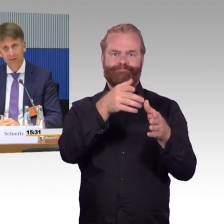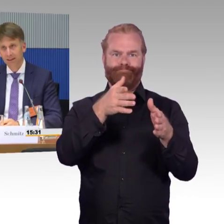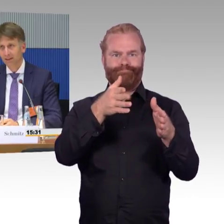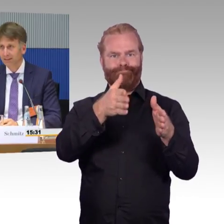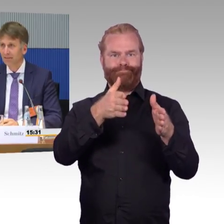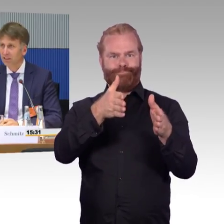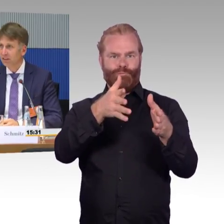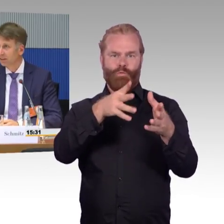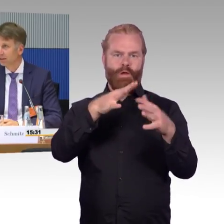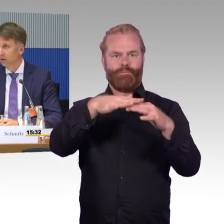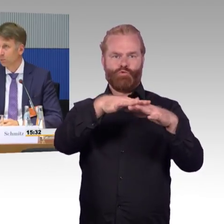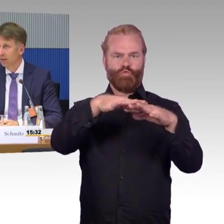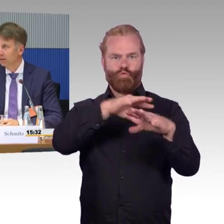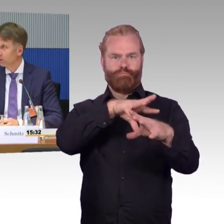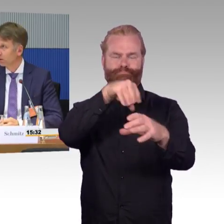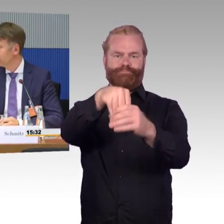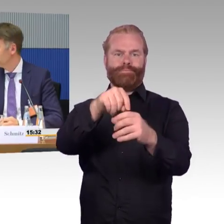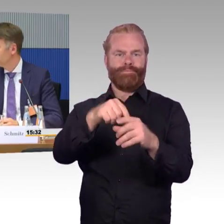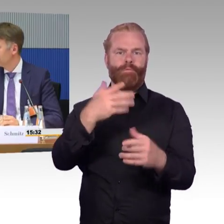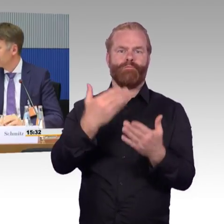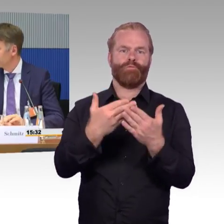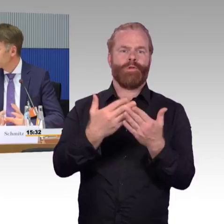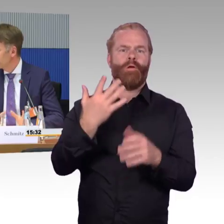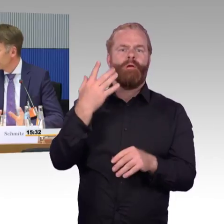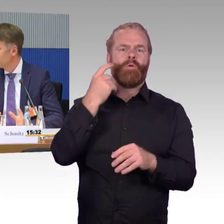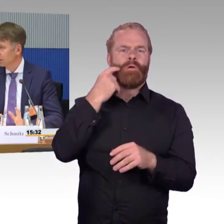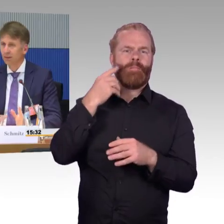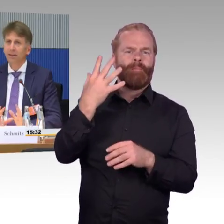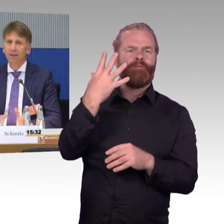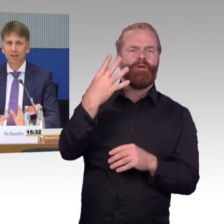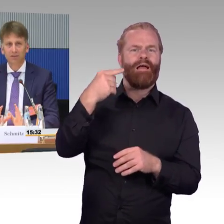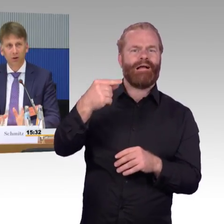es wäre sehr wichtig, dass auch bei den neuen Netzverteilungen